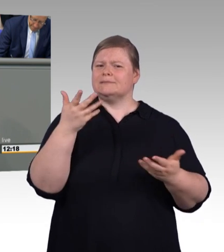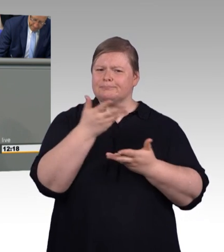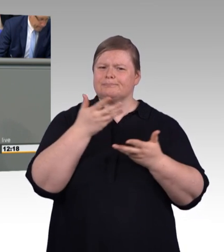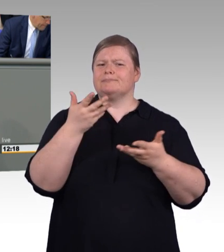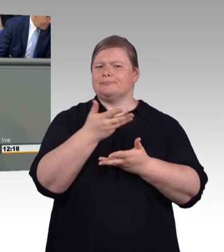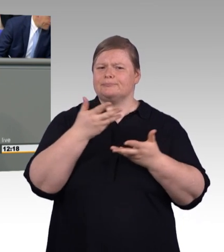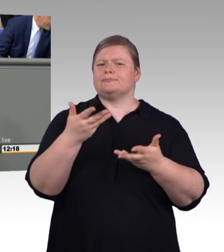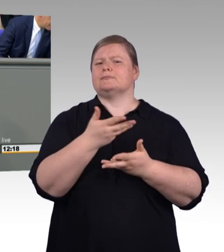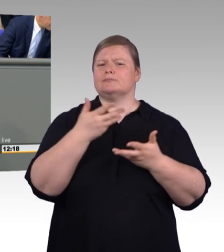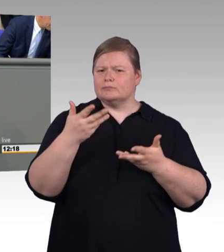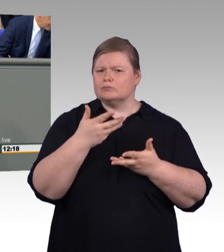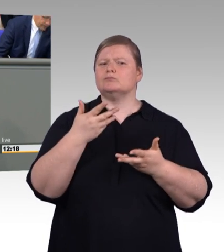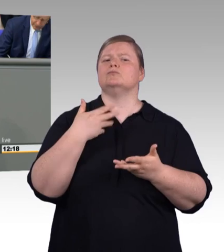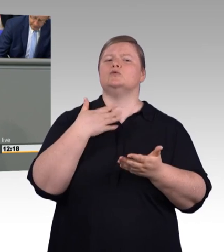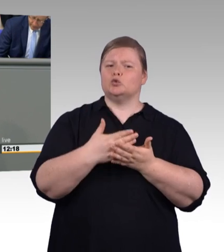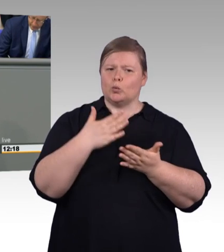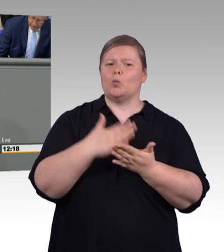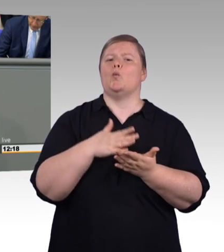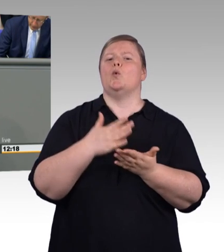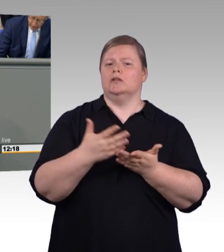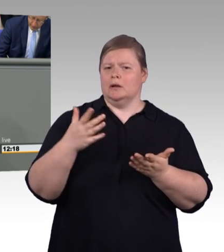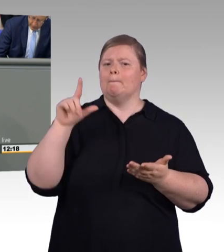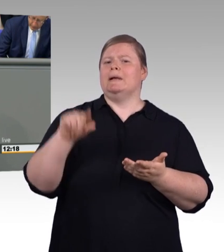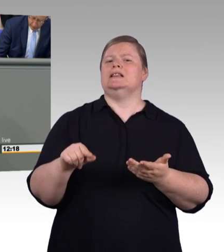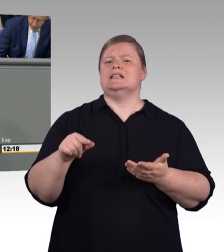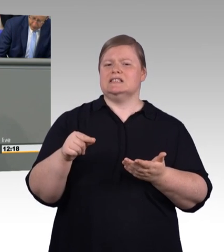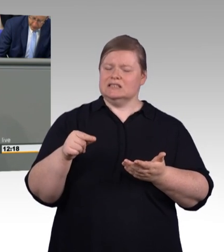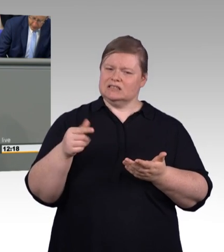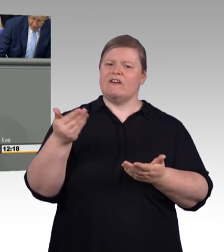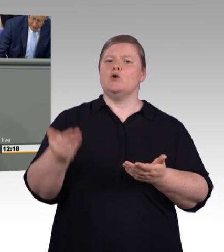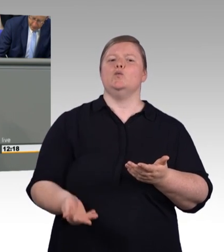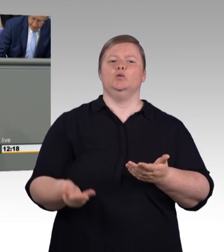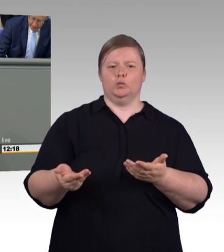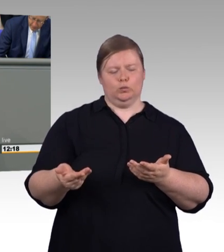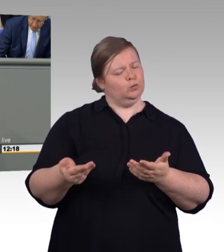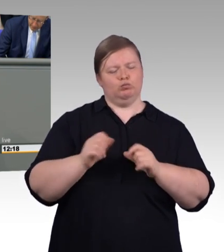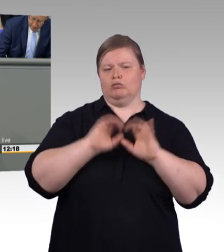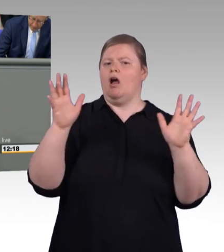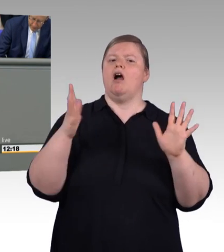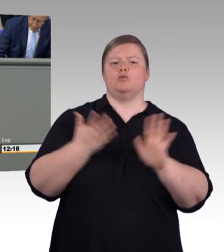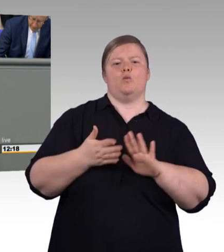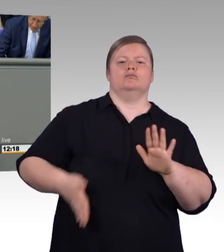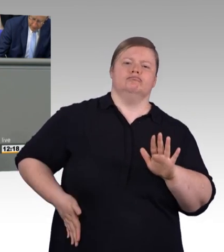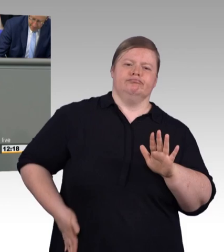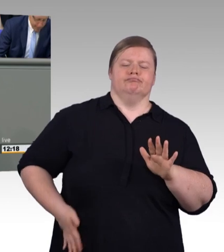und rufen was rein, sondern wenn es um die Interessen von Auszubildenden geht, dann gehen wir auf den Platz und kämpfen für deren Interessen. Und das hat sich auch gelohnt, das zeigt dieses Gesetz.